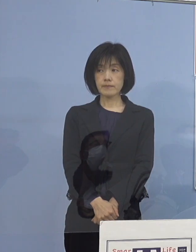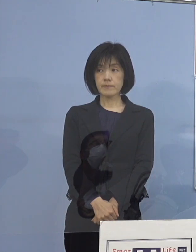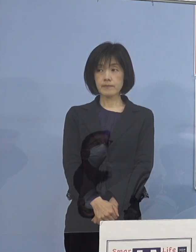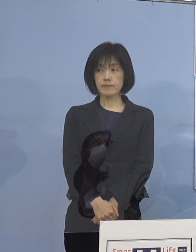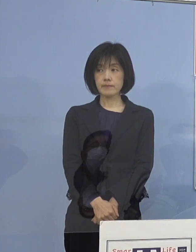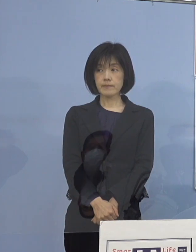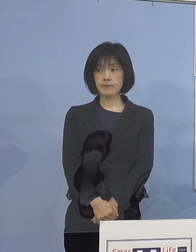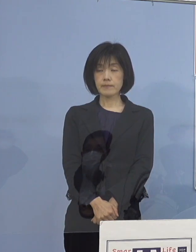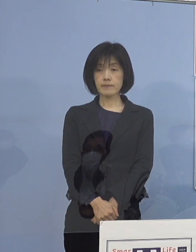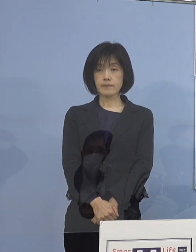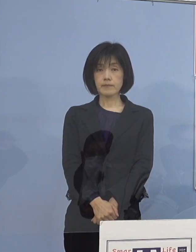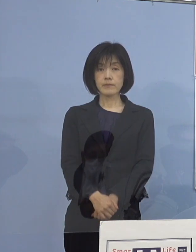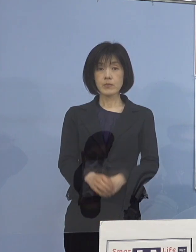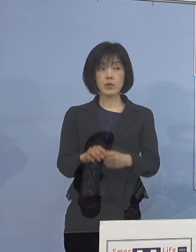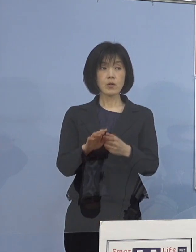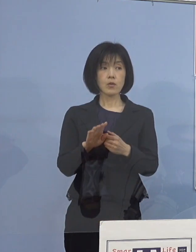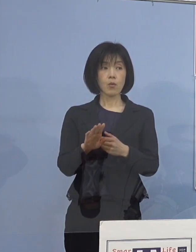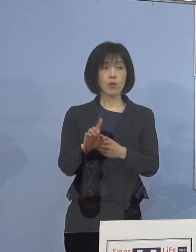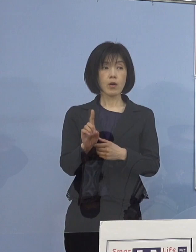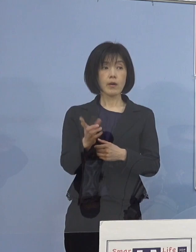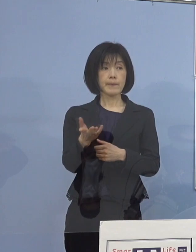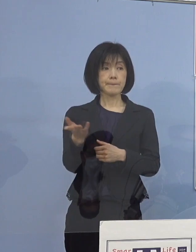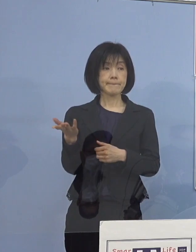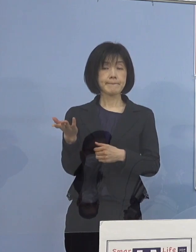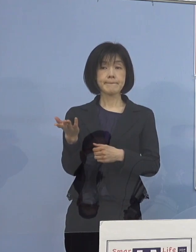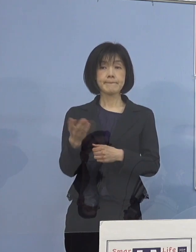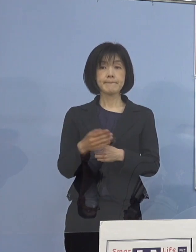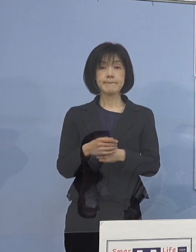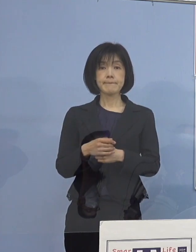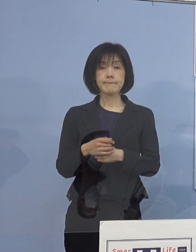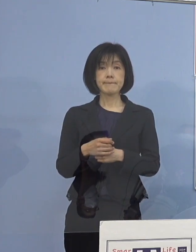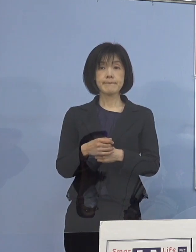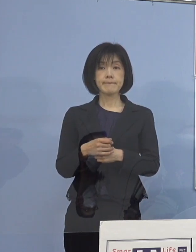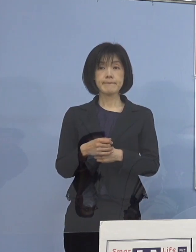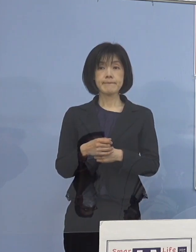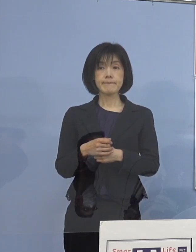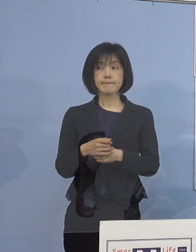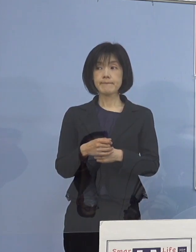（幹事社） 他ありますでしょうか、ありがとうございました